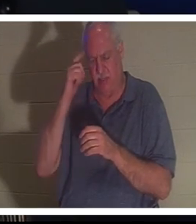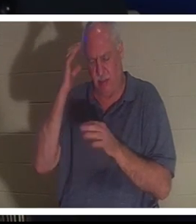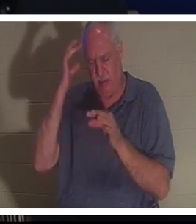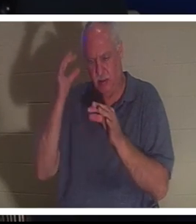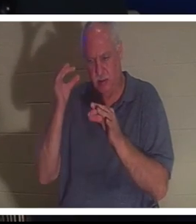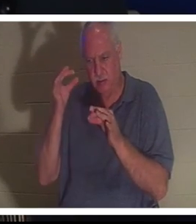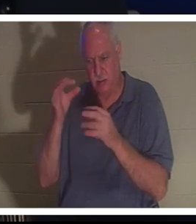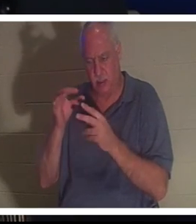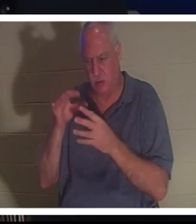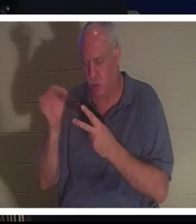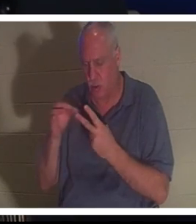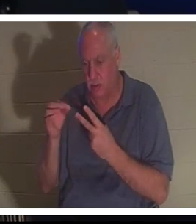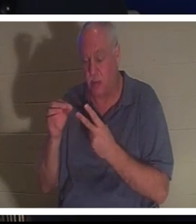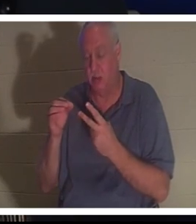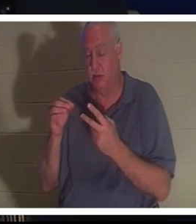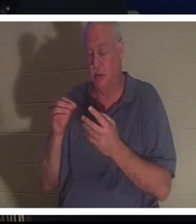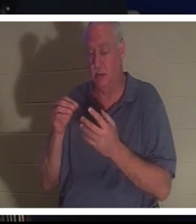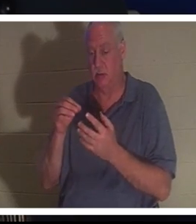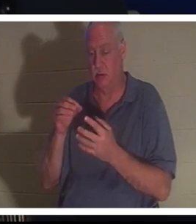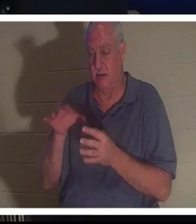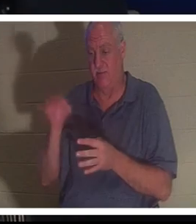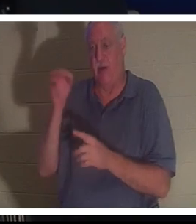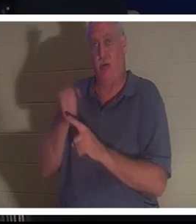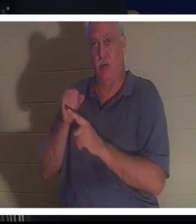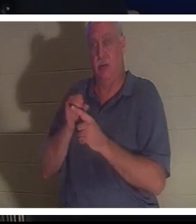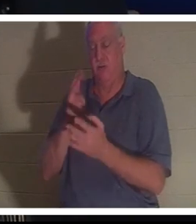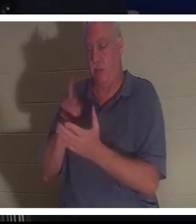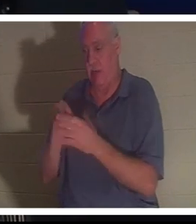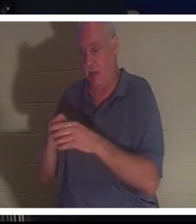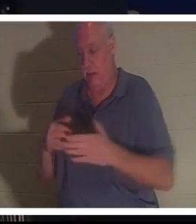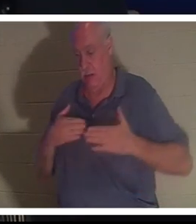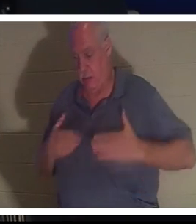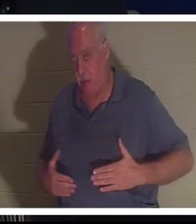그녀는 Bahra에게 그녀를 병원으로 데려가라고 말했습니다. 그녀는 모든 것이 잘 될 것이라고 걱정하지 말라고 말했다.